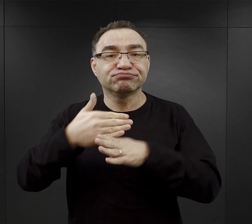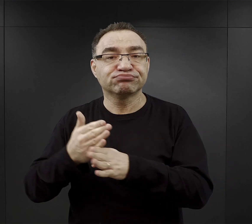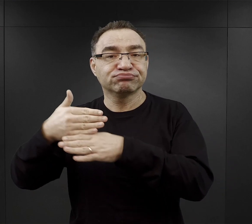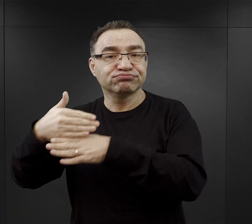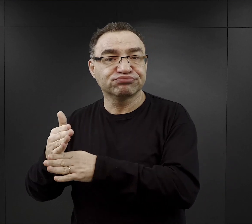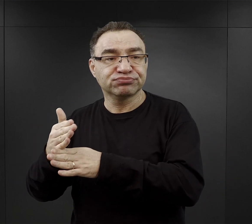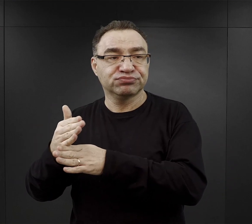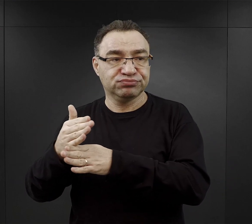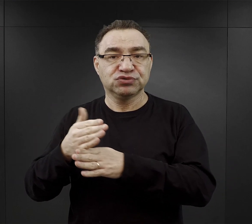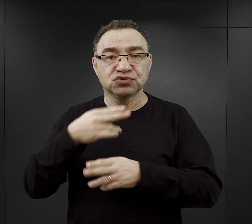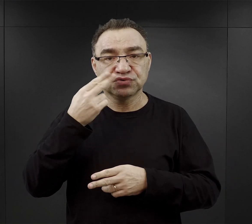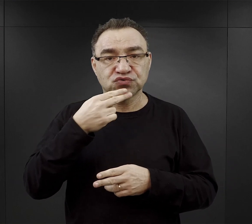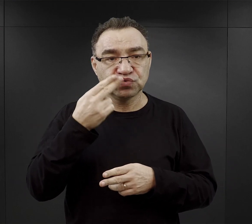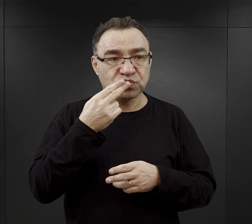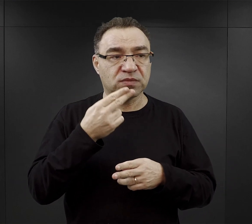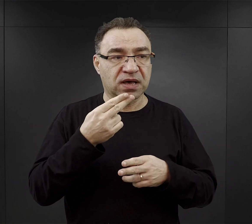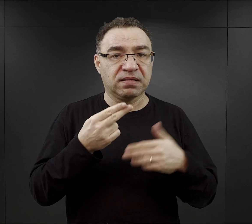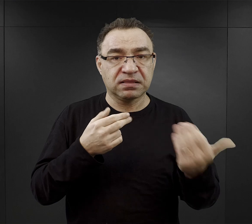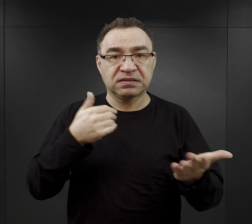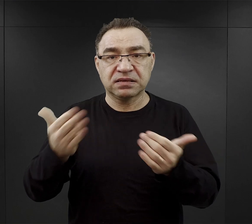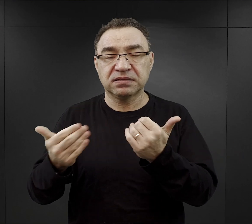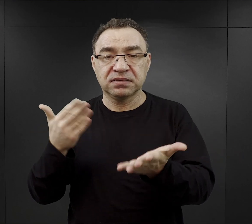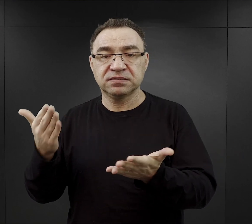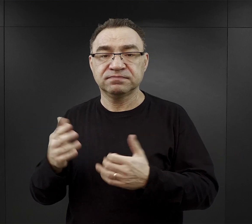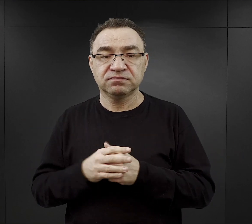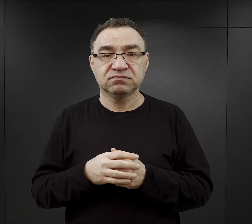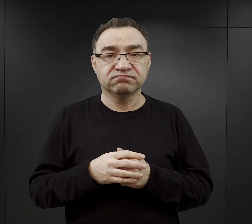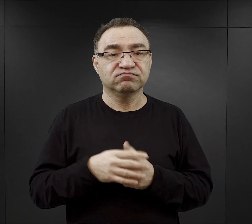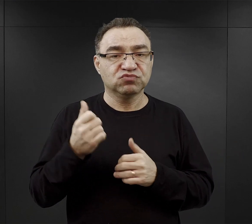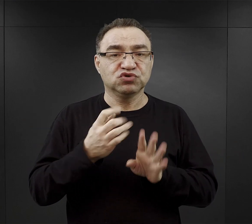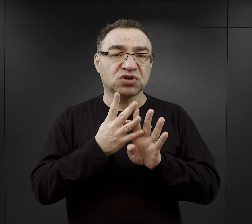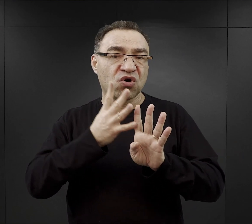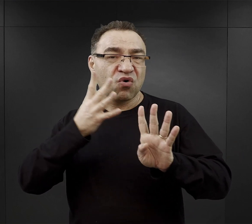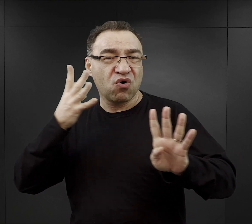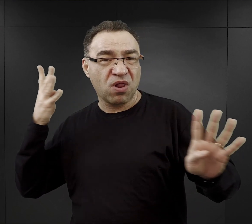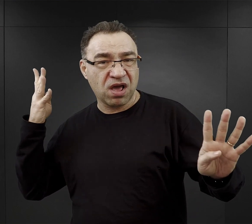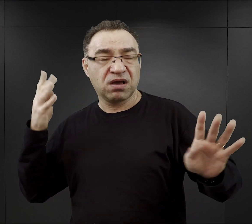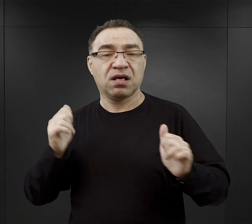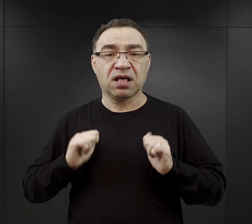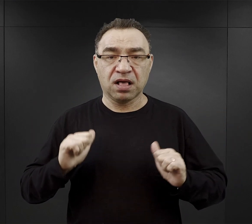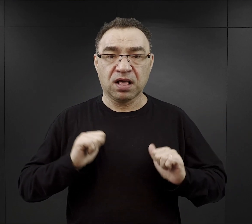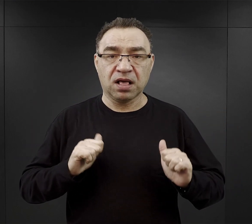tych zup dla więźniów. Oni musieli ustawiać się w kolejce i więźniowie funkcyjni